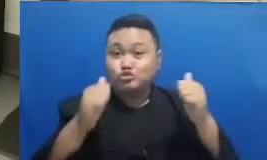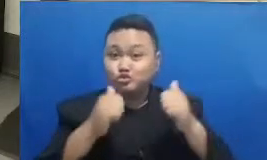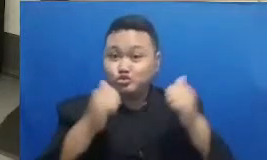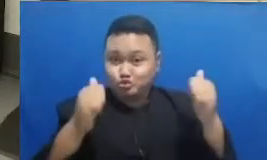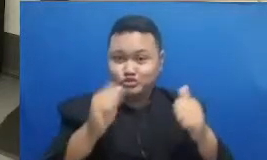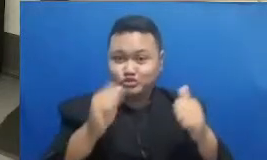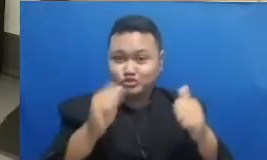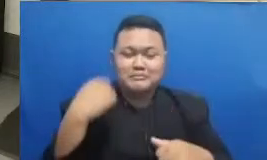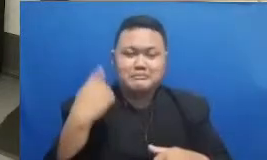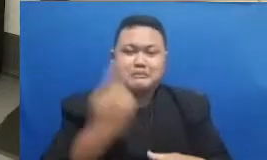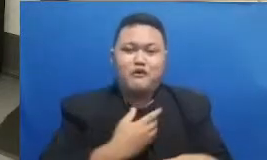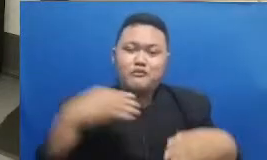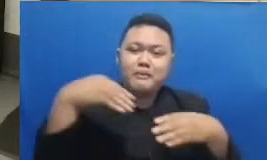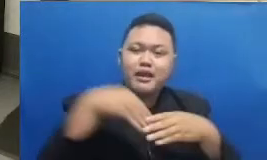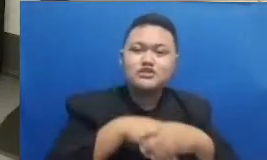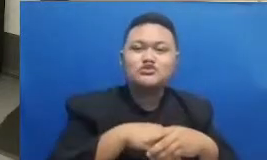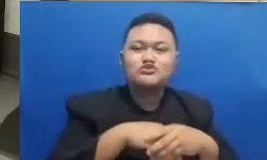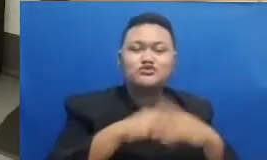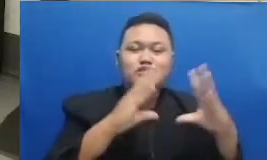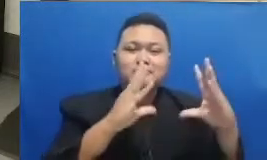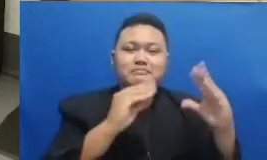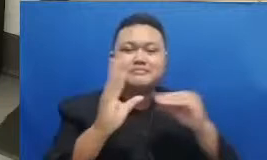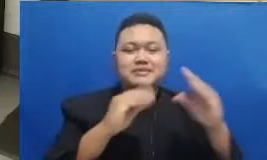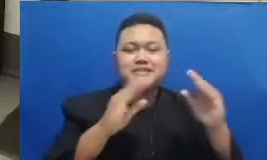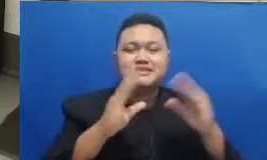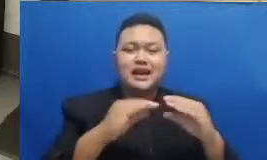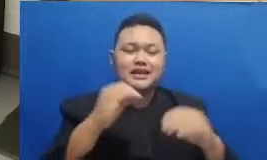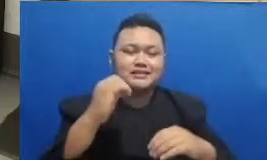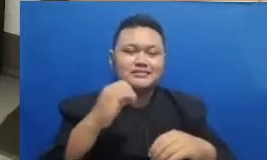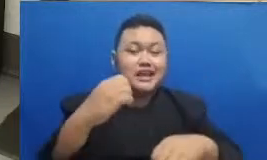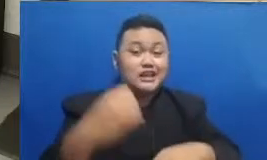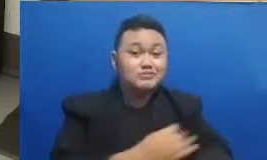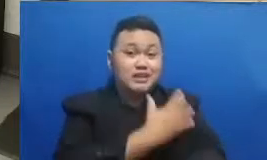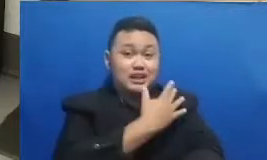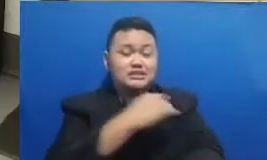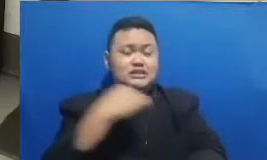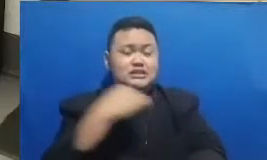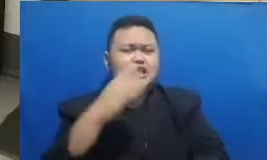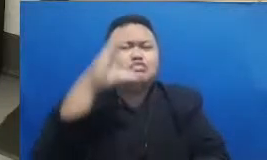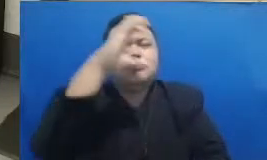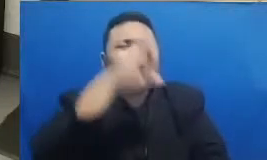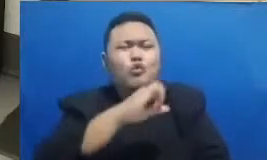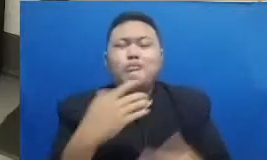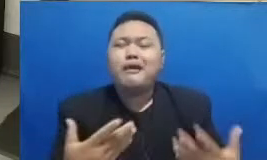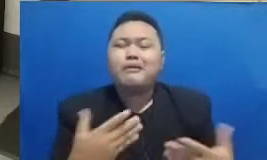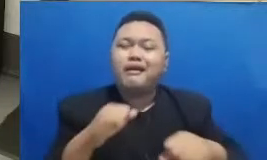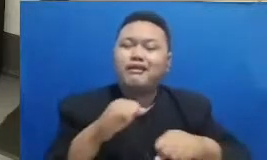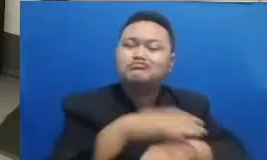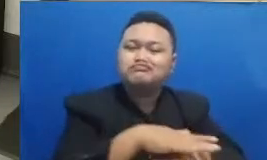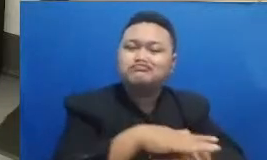supaya kita lebih mengetahui bagaimana penerapan dan juga bagaimana konteks dari pelajaran yang